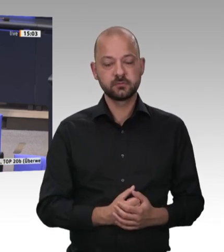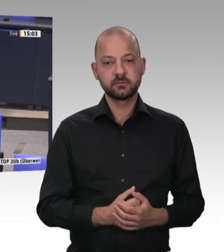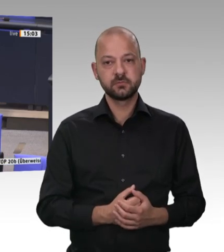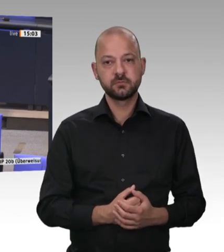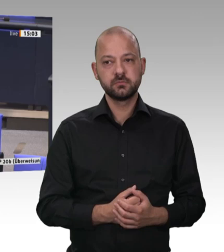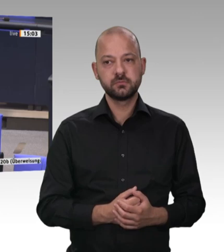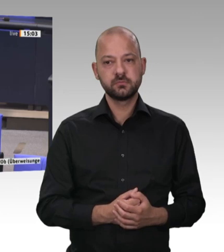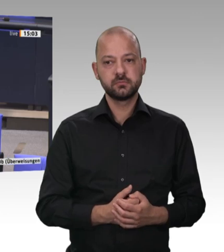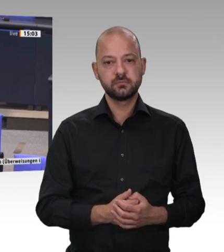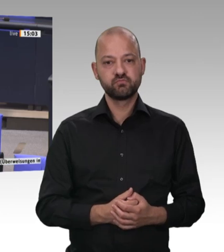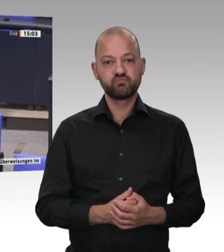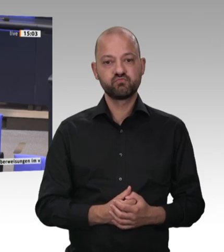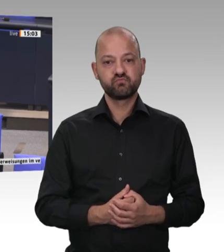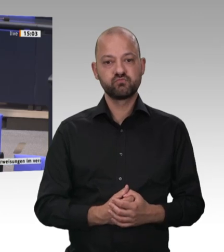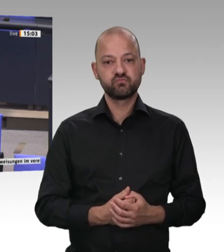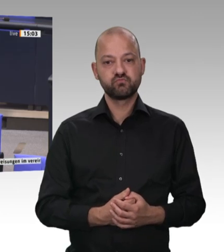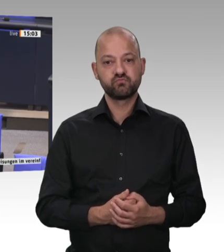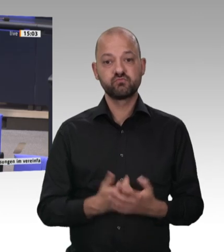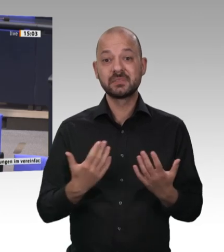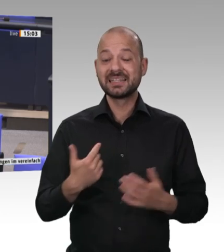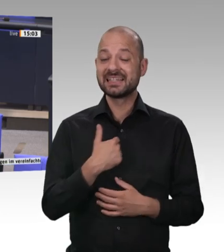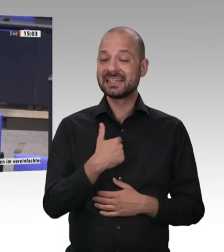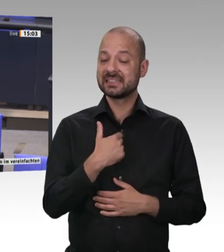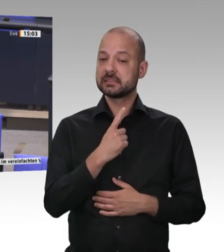Wir reden über die Schlachtindustrie und meine